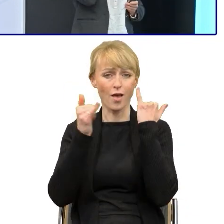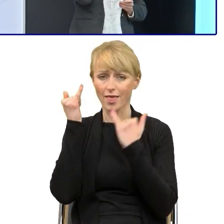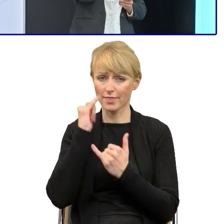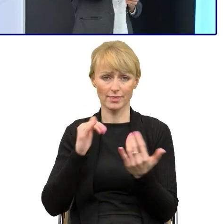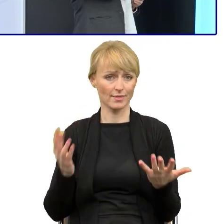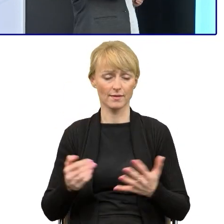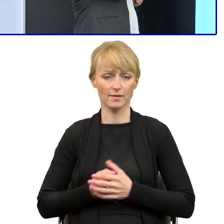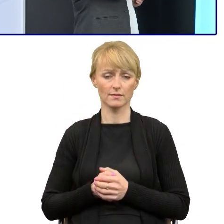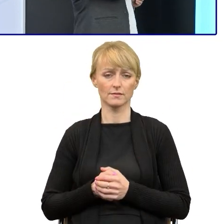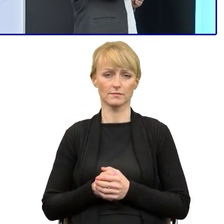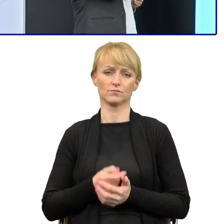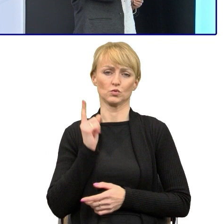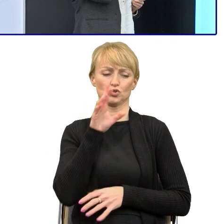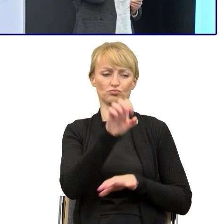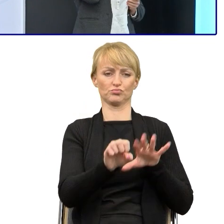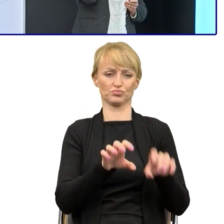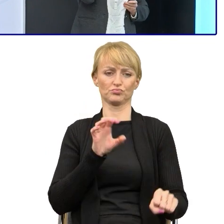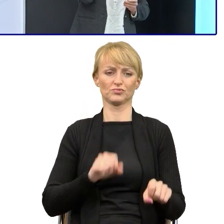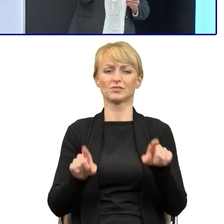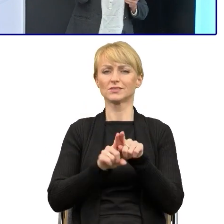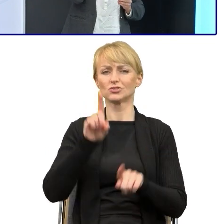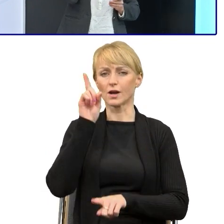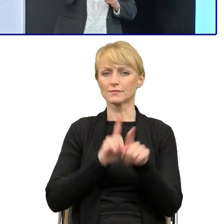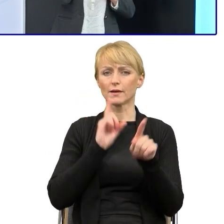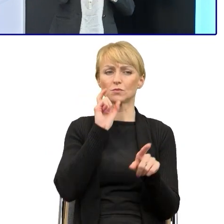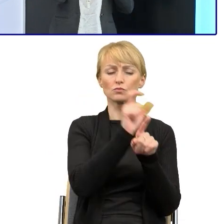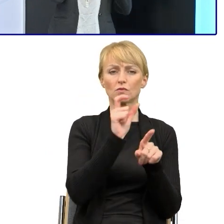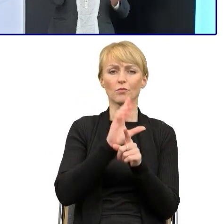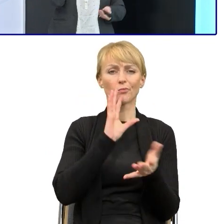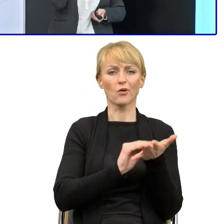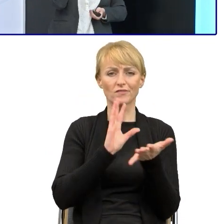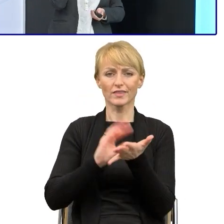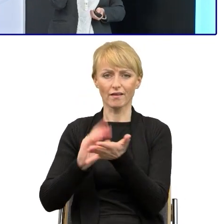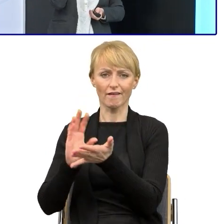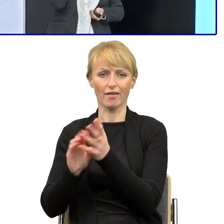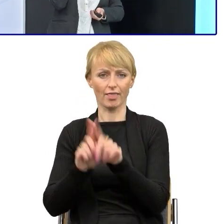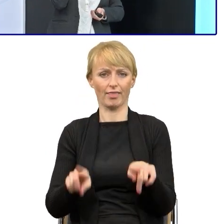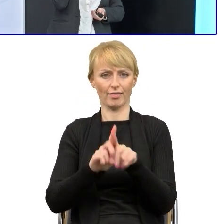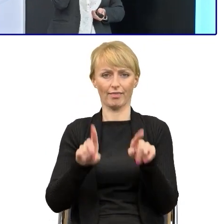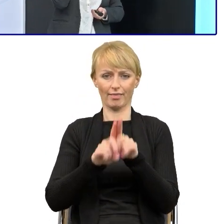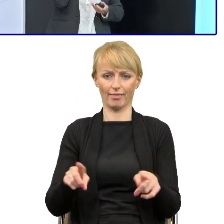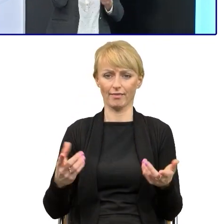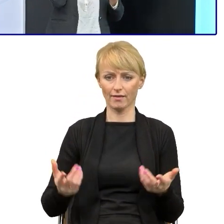ale też właśnie różnymi powtórzeniami, manierami, a w tych tekstach z tej informacji... to słowem,